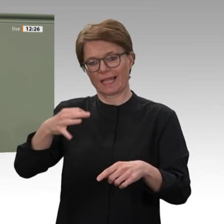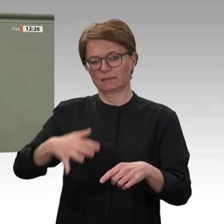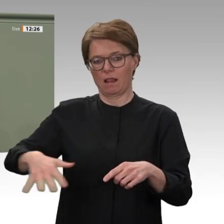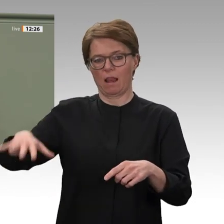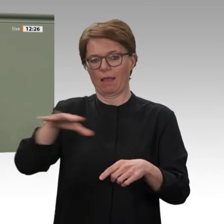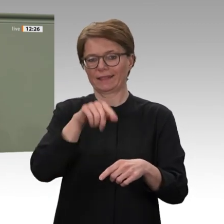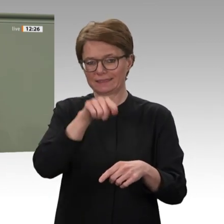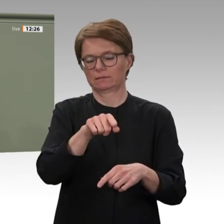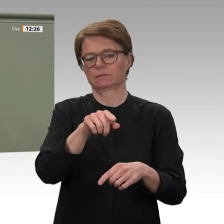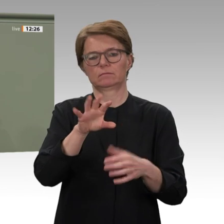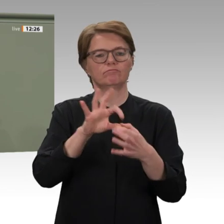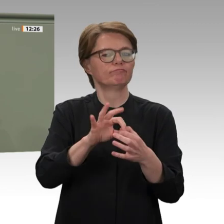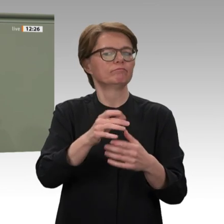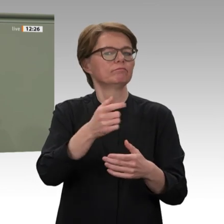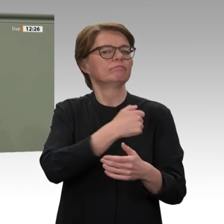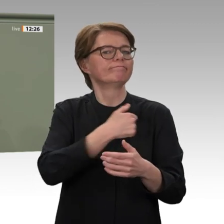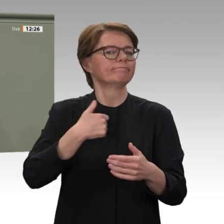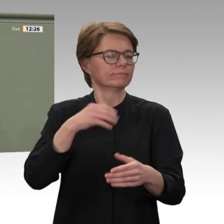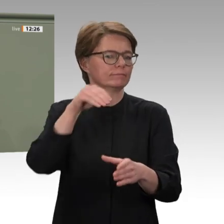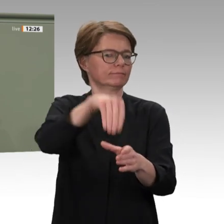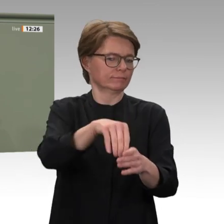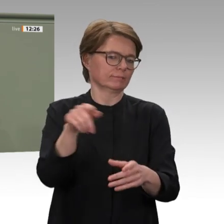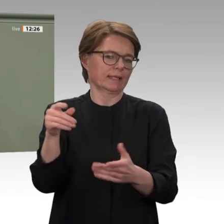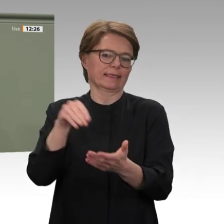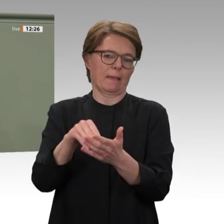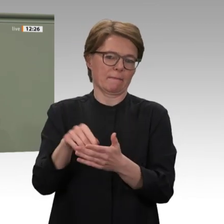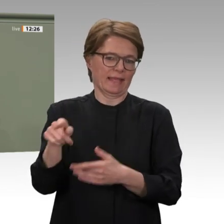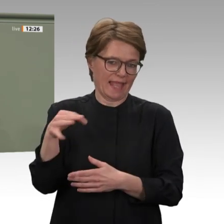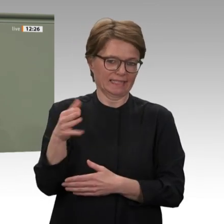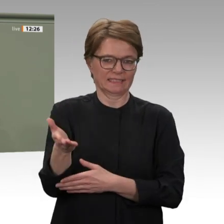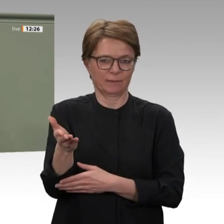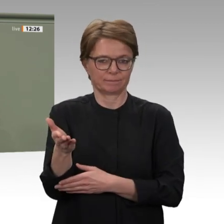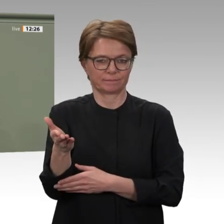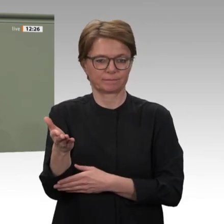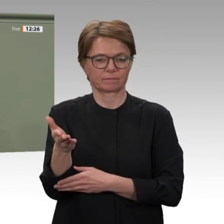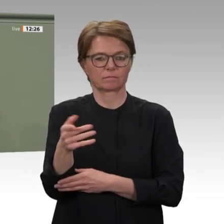Verantwortung übernehmen, und das auch militärisch. Gerade im Sudan können wir